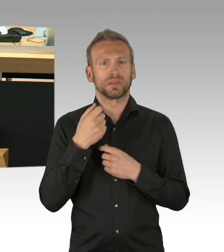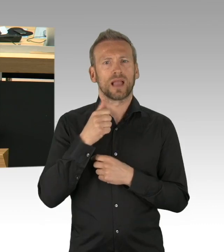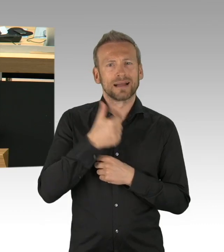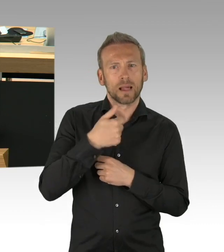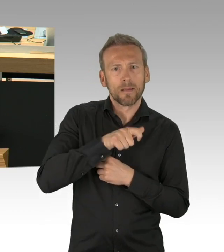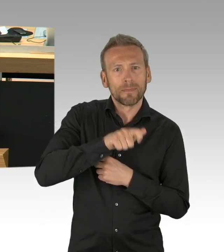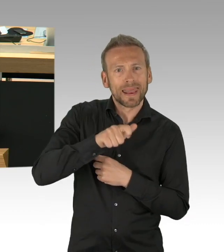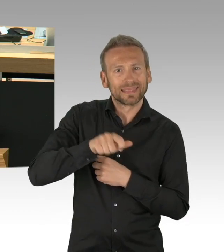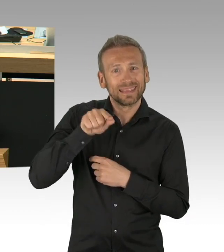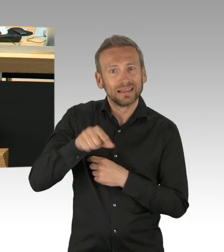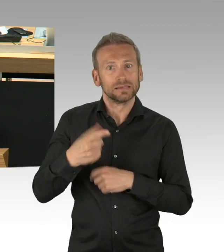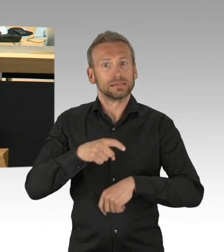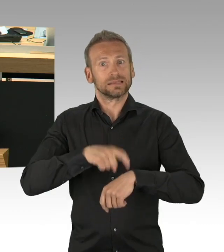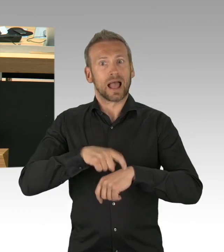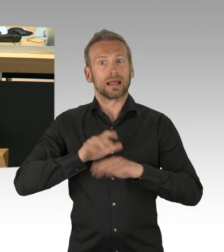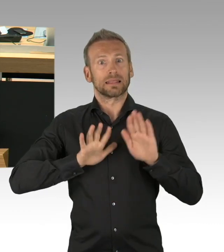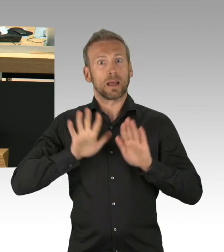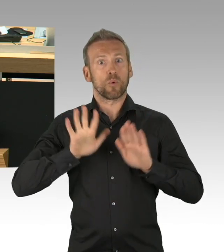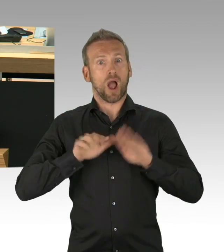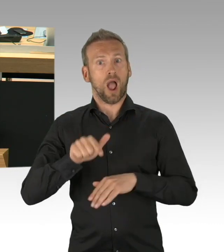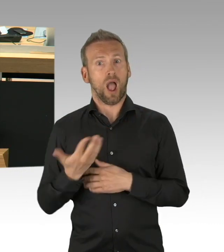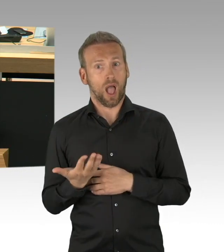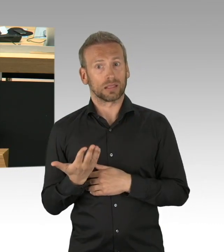denn Artikel 50 unserer Verfassung sieht in Absatz 1 1 vor,